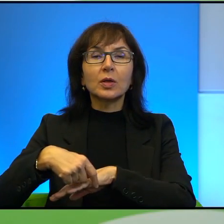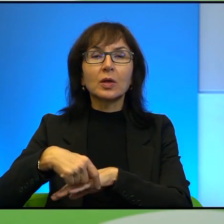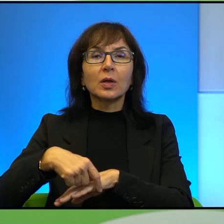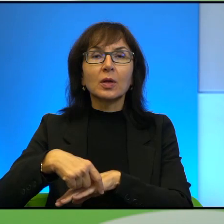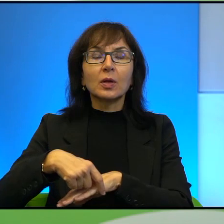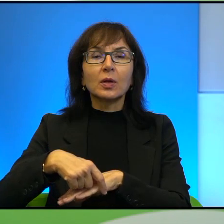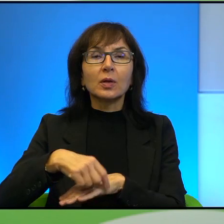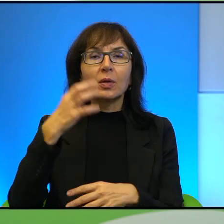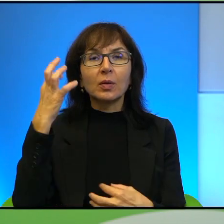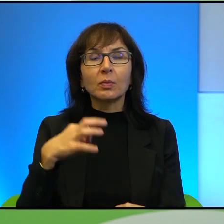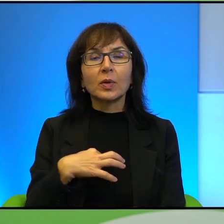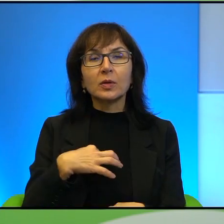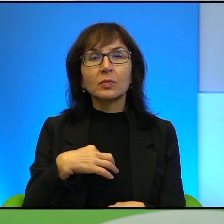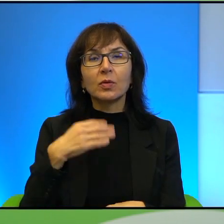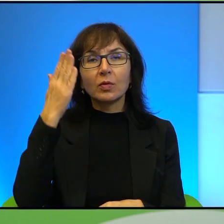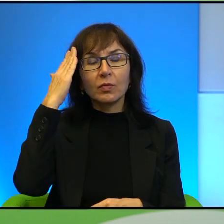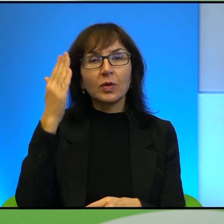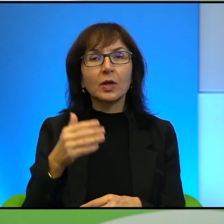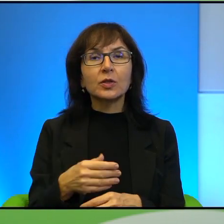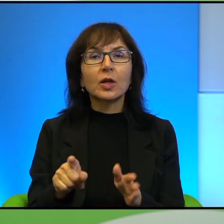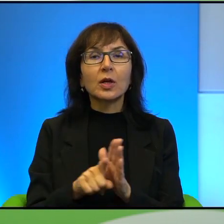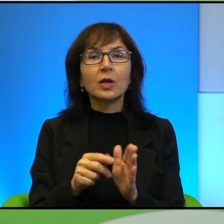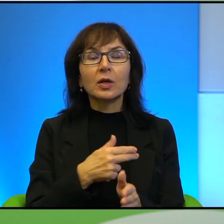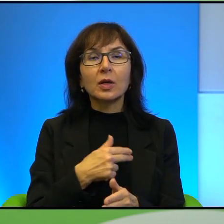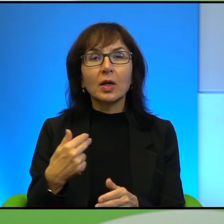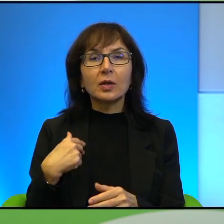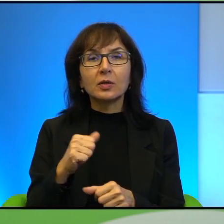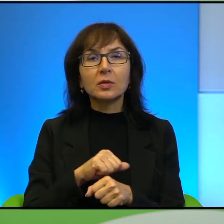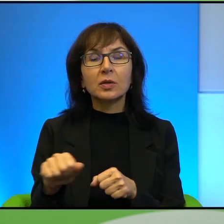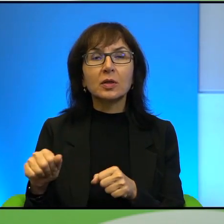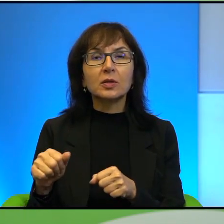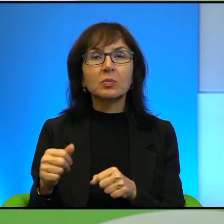ale to zawsze jest jakoś takie dla nas dosyć mocno enigmatyczne, przynajmniej na początku,